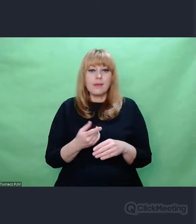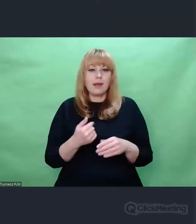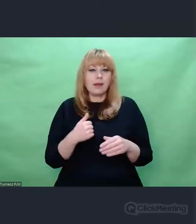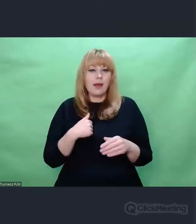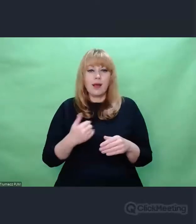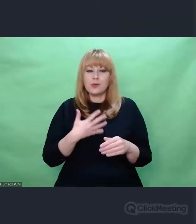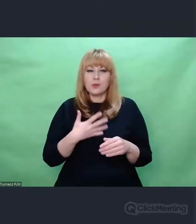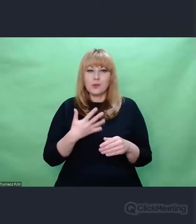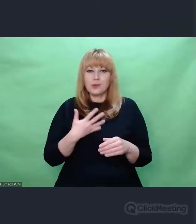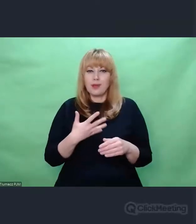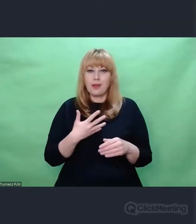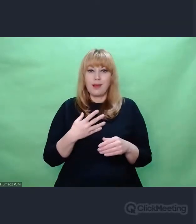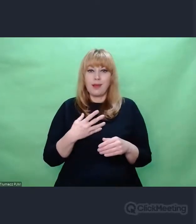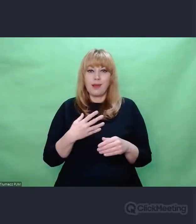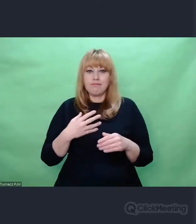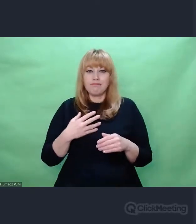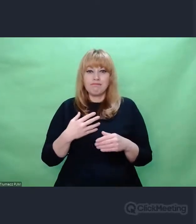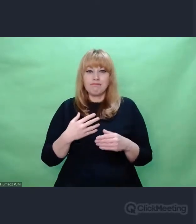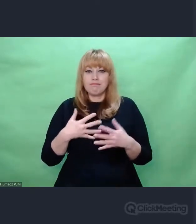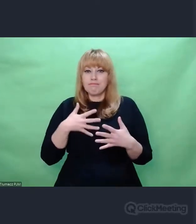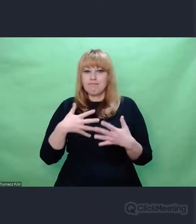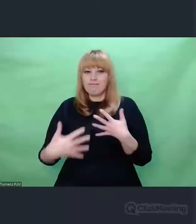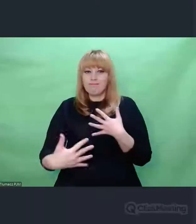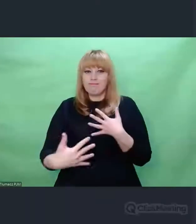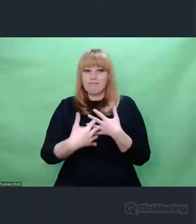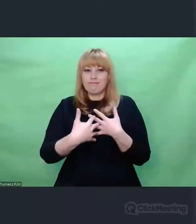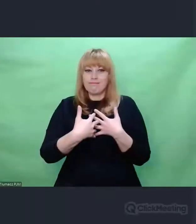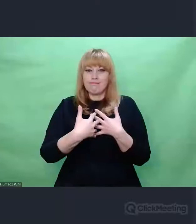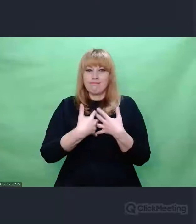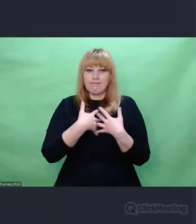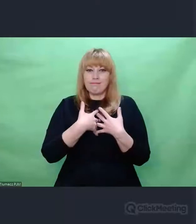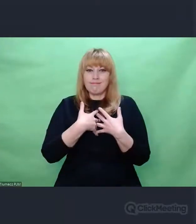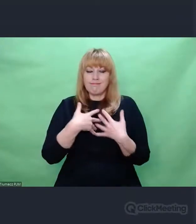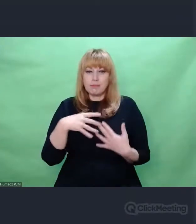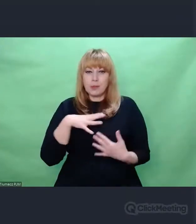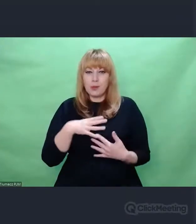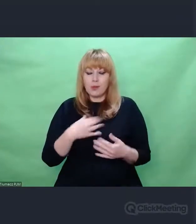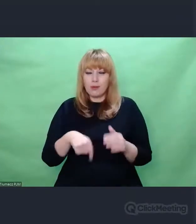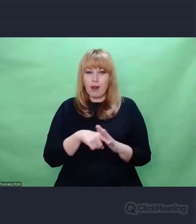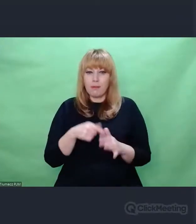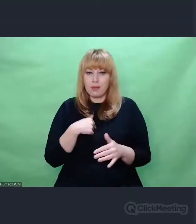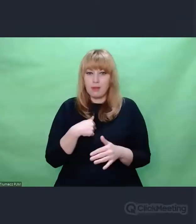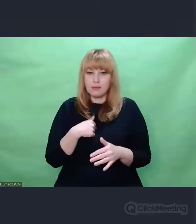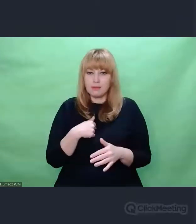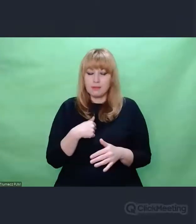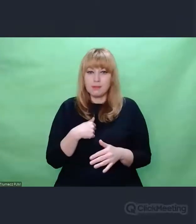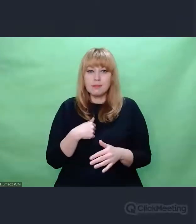jak punctum Rolanda Barthes’a, coś, co absolutnie zmieniło